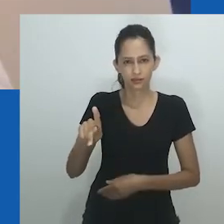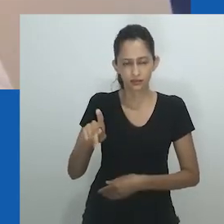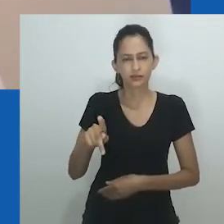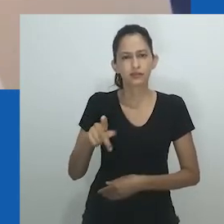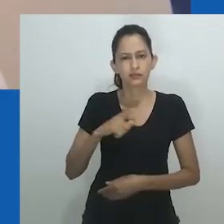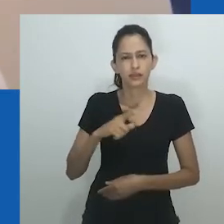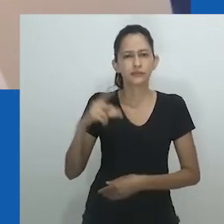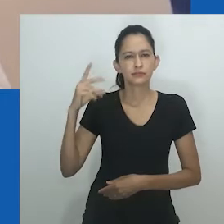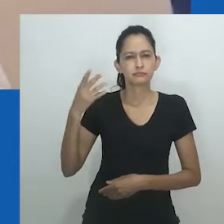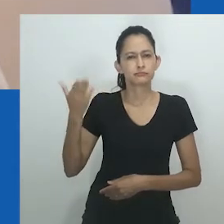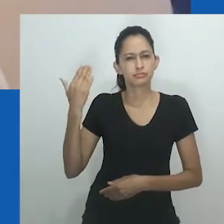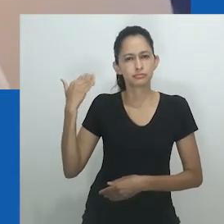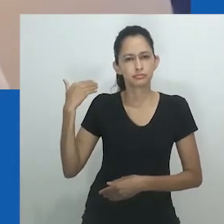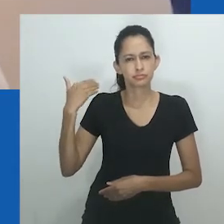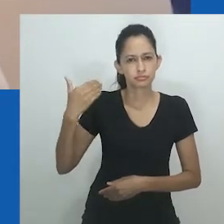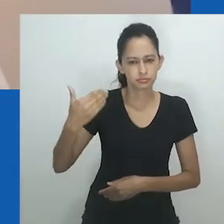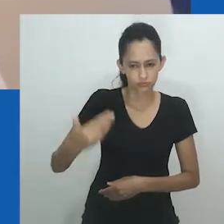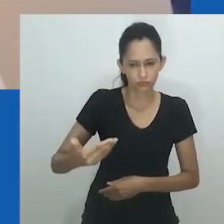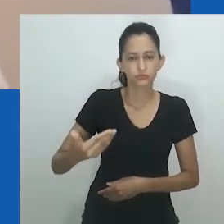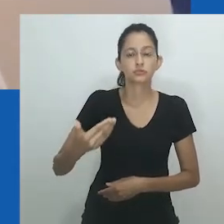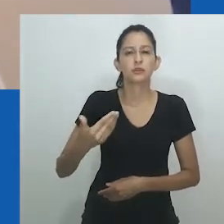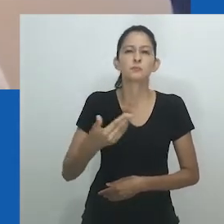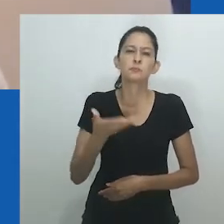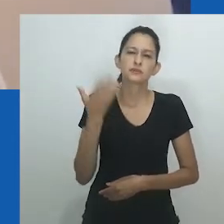continua a preencher uma lacuna nos estudos sobre sexo e gênero.